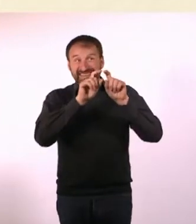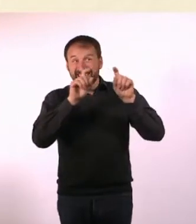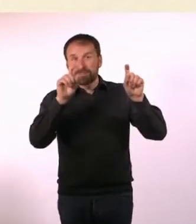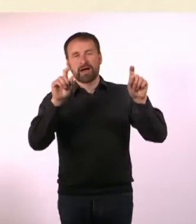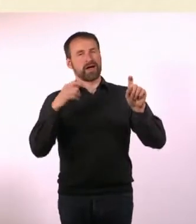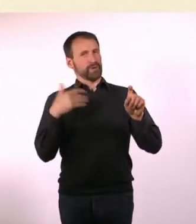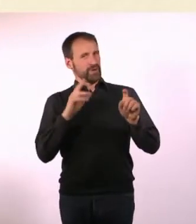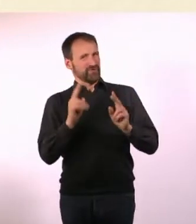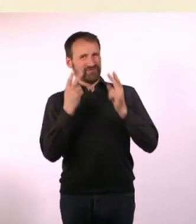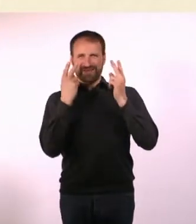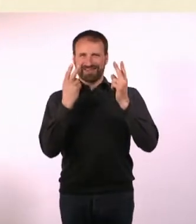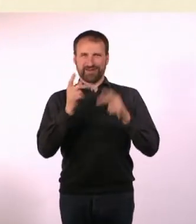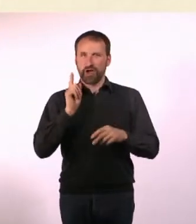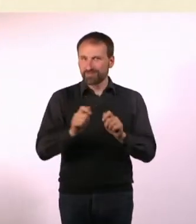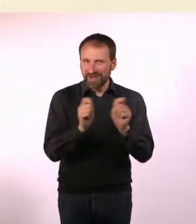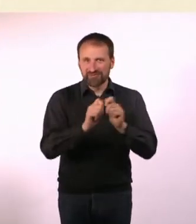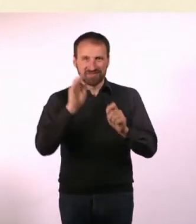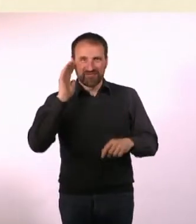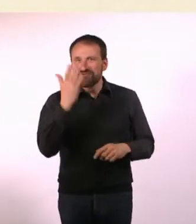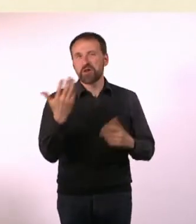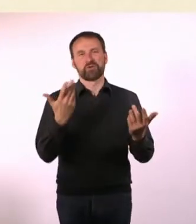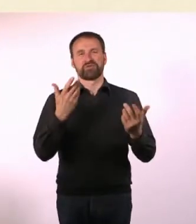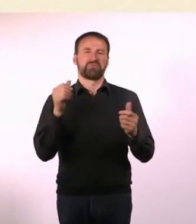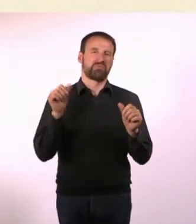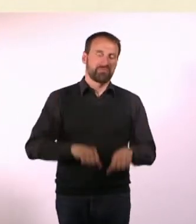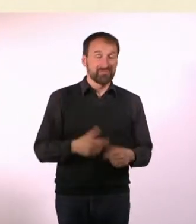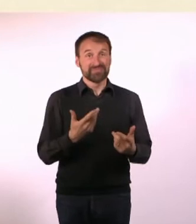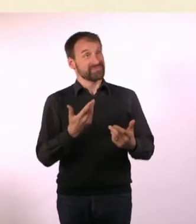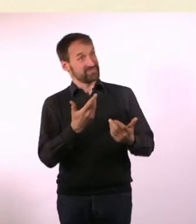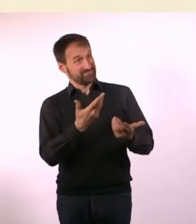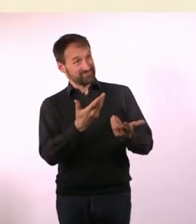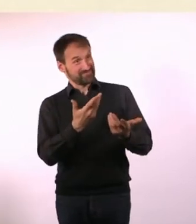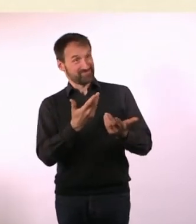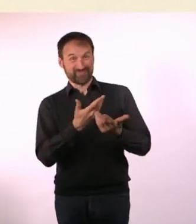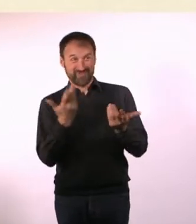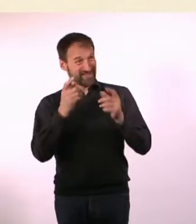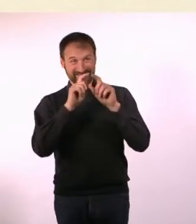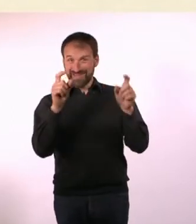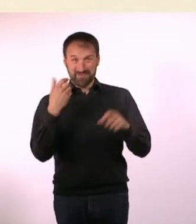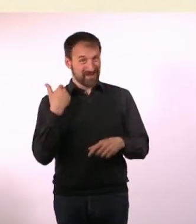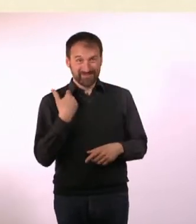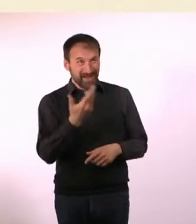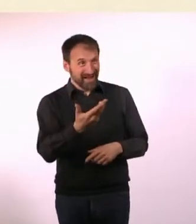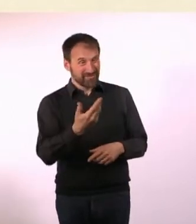für den Erfolg oder Misserfolg eines Heftes, ob es weitere Ausgaben geben wird. Was für Themen waren das jetzt?